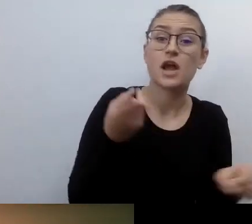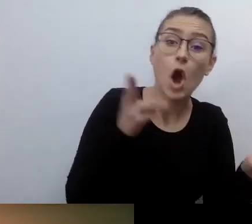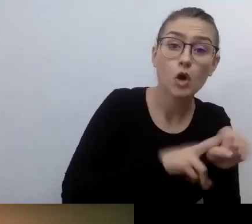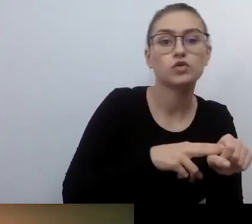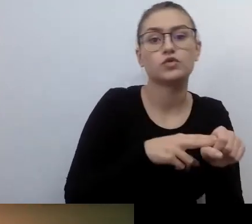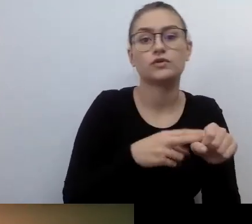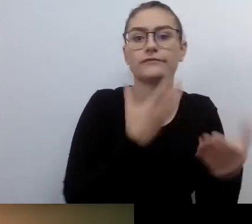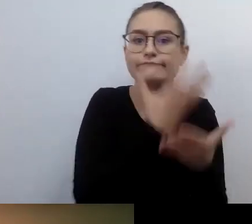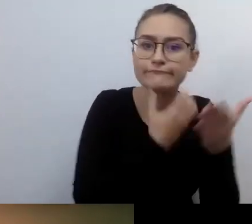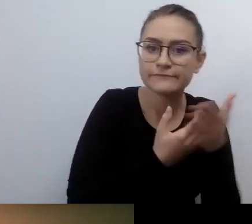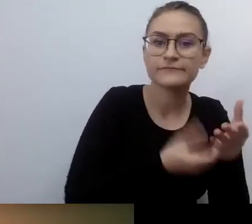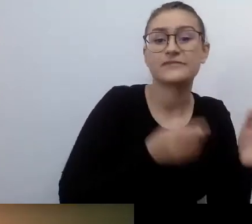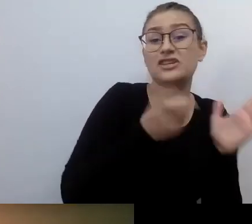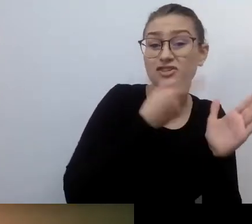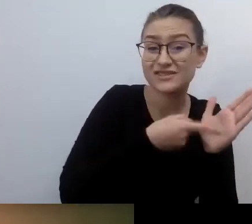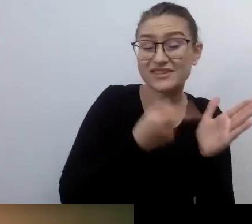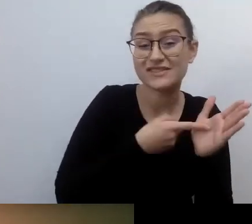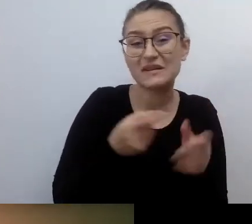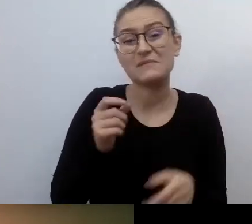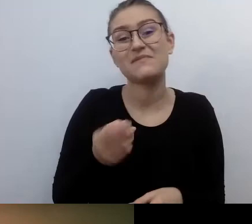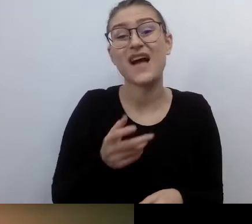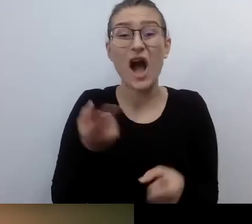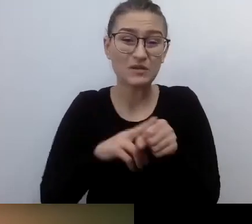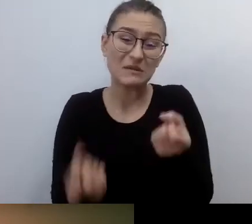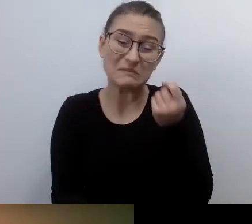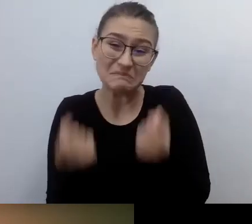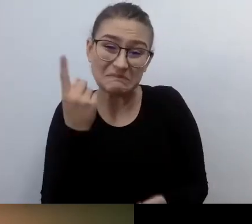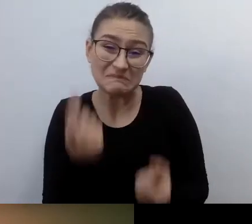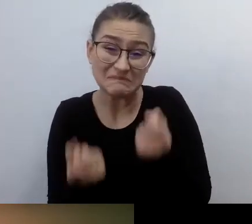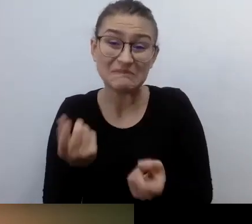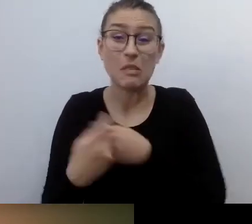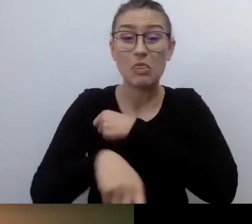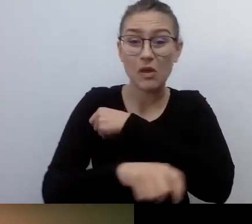O tym będziemy dziś rozmawiać w naszym webinarze. Jestem jego moderatorką.